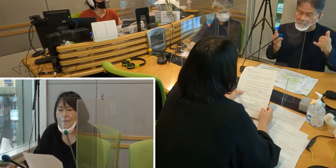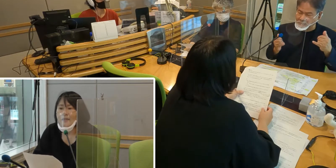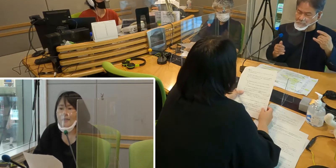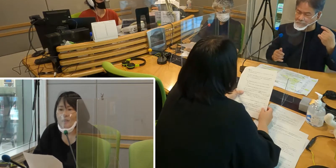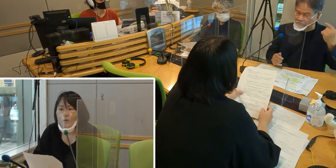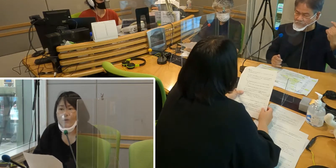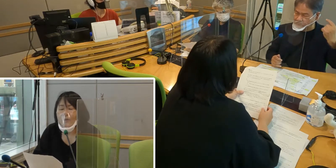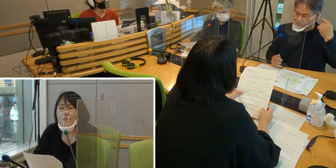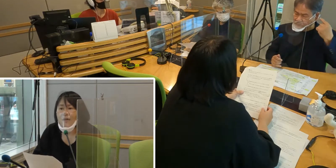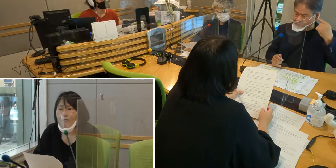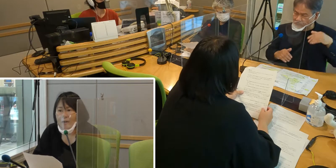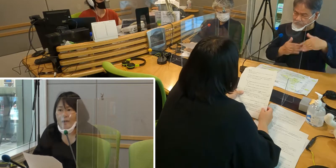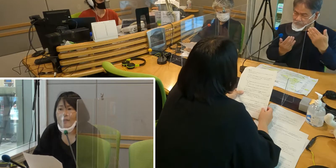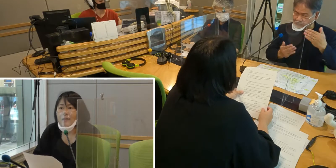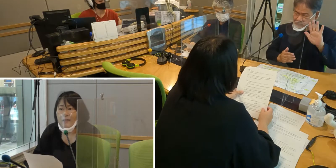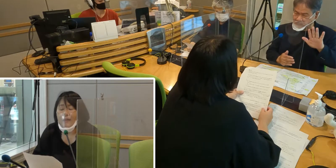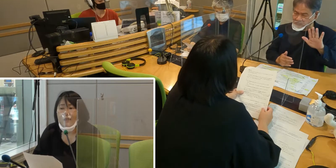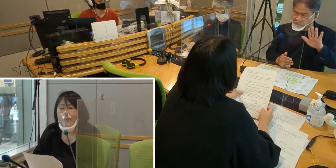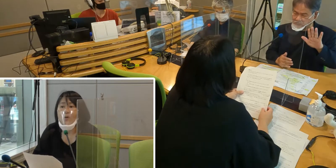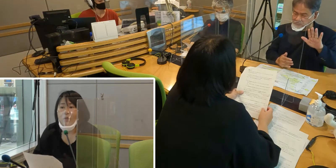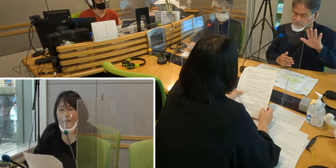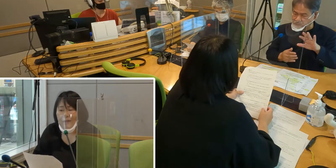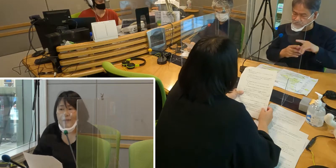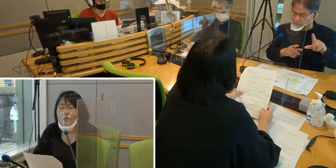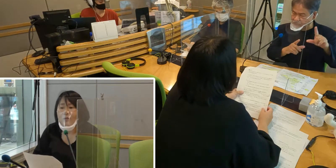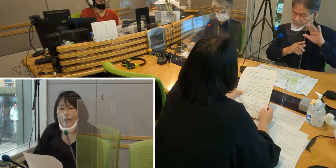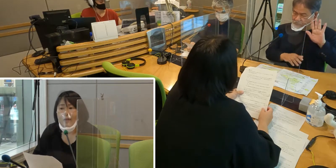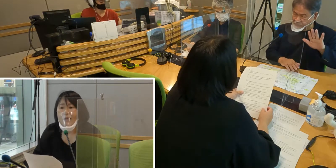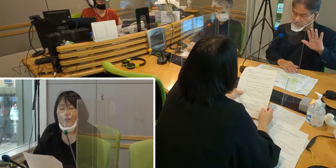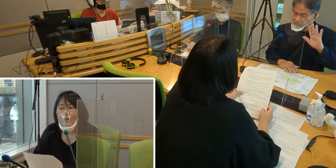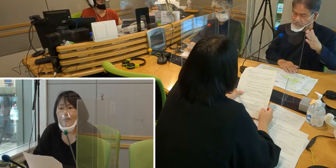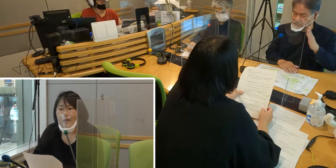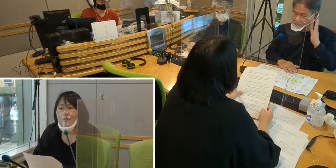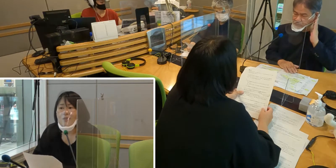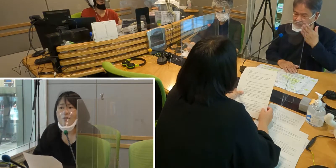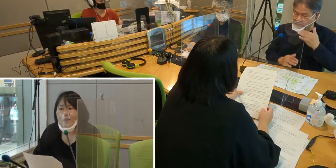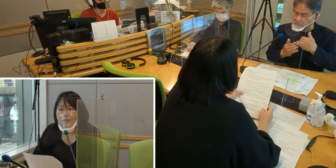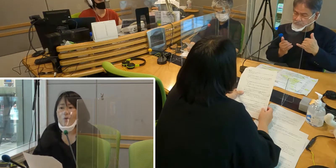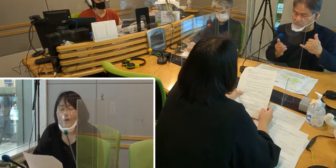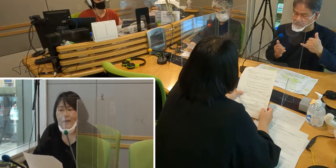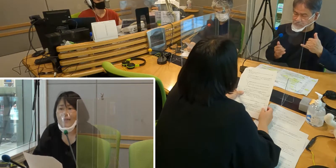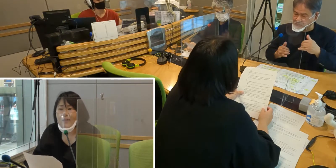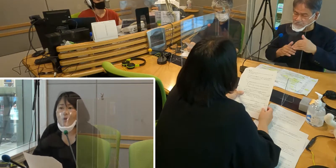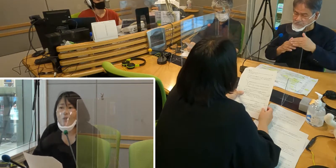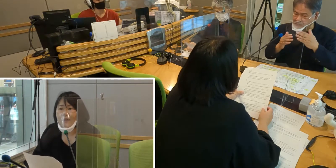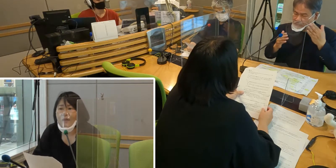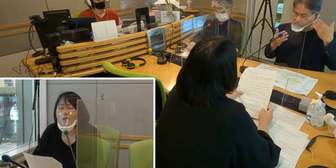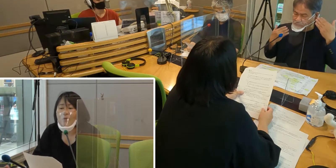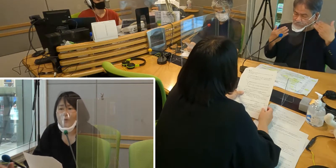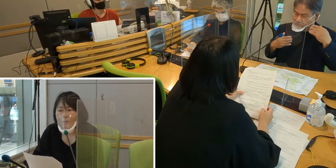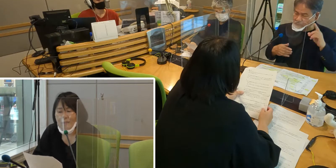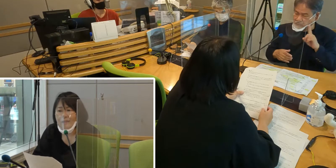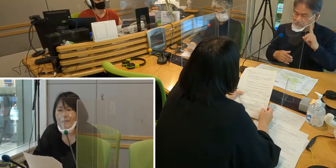聞こえる皆さんは、聞こえているので いろんなアナウンス等が聞こえていたかと思います。